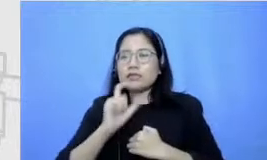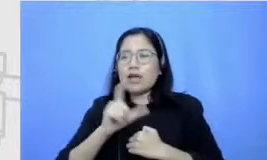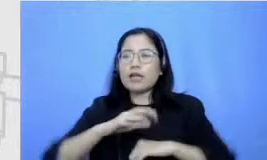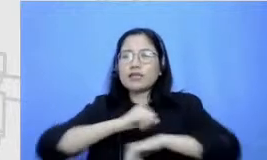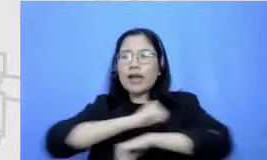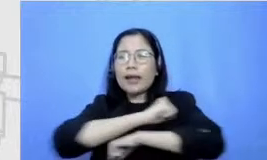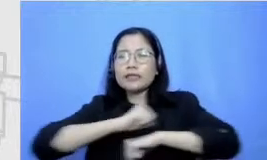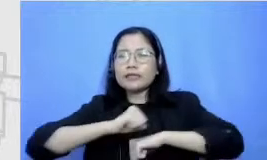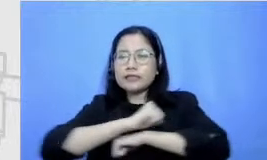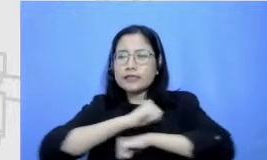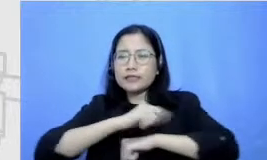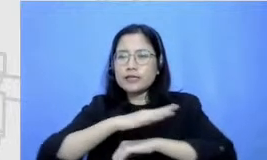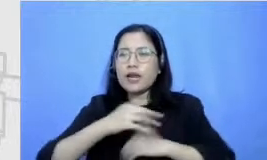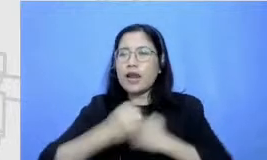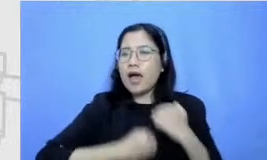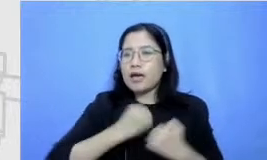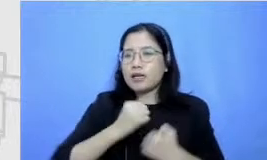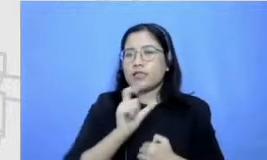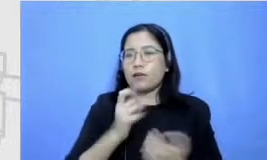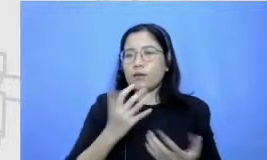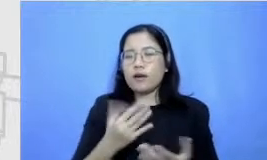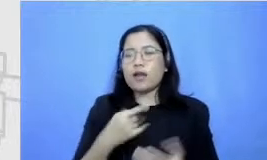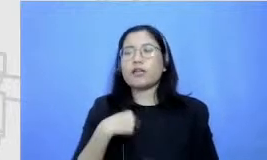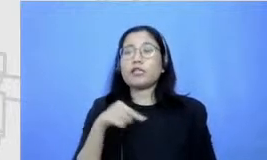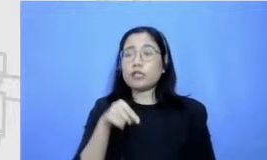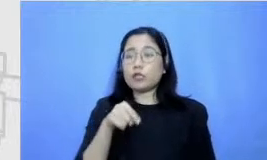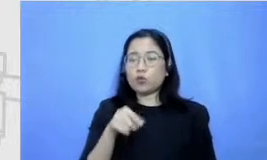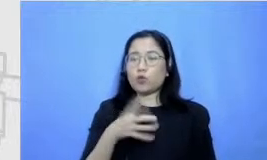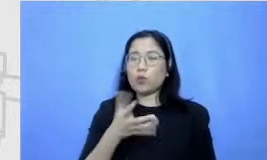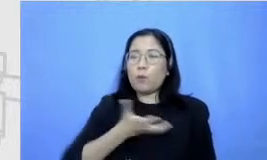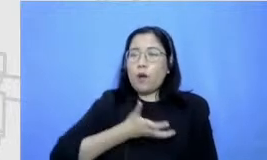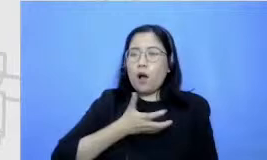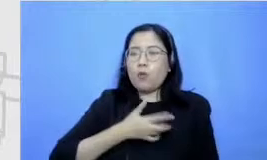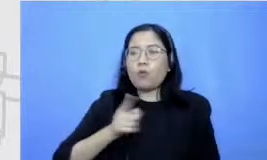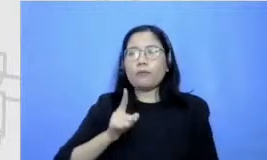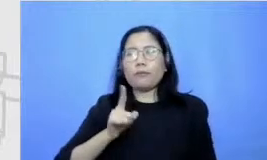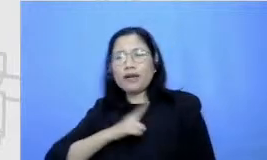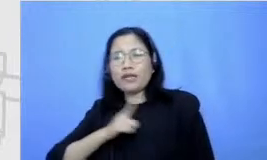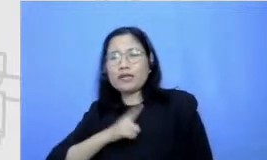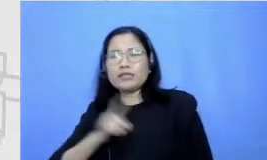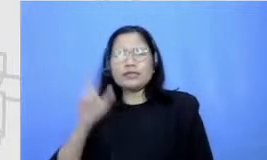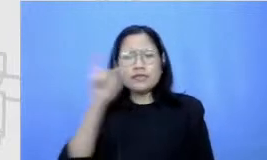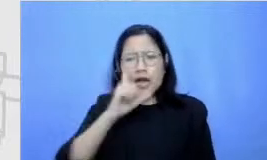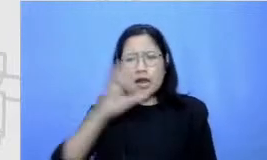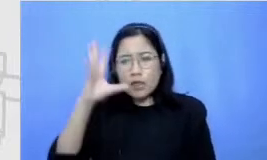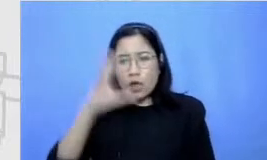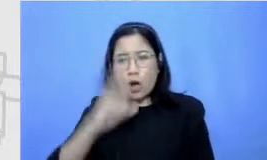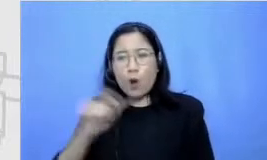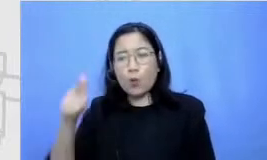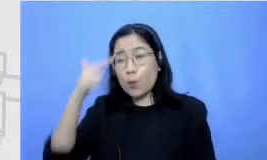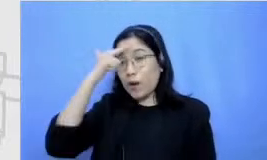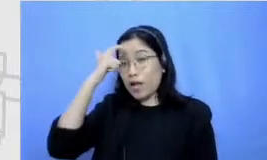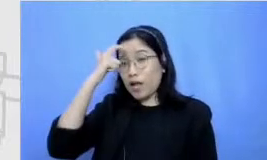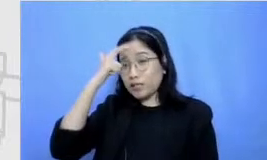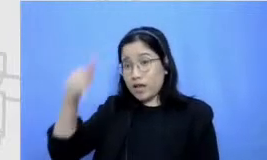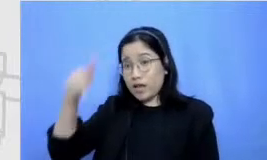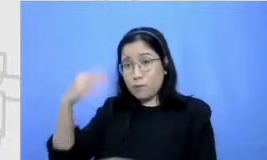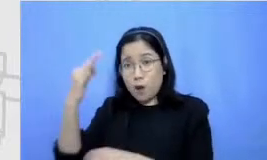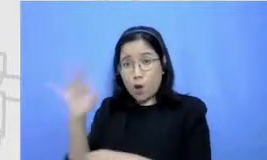jadi keinginan dan kemandirian untuk mencari tahu belajar sesuatu yang baru keluar dari Comfort zone